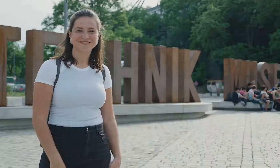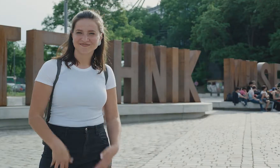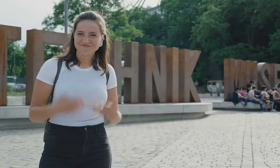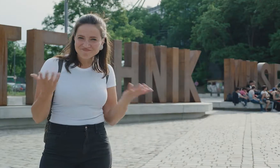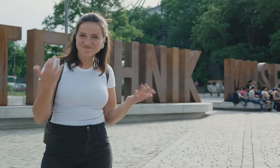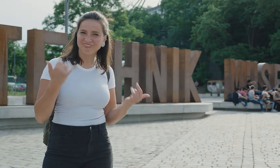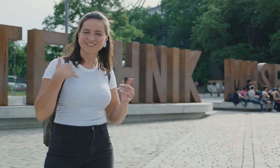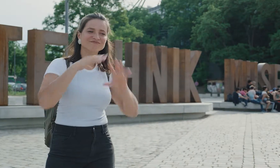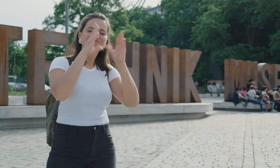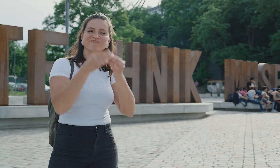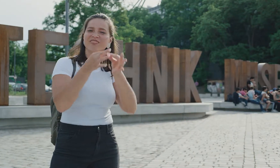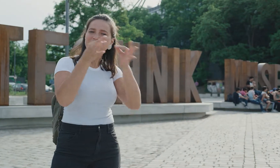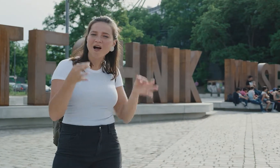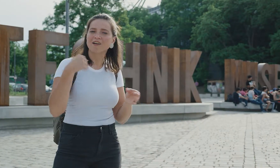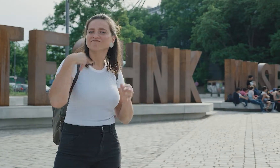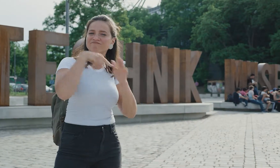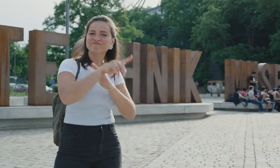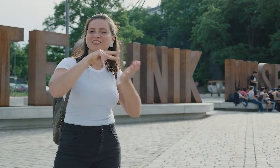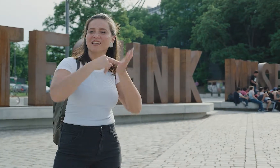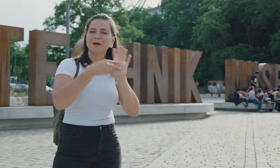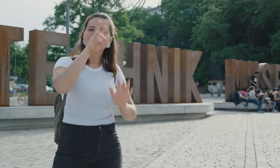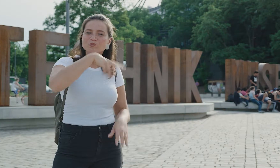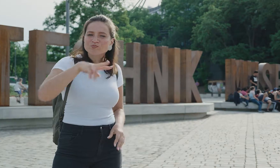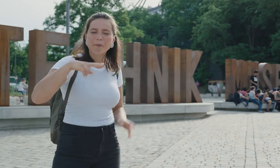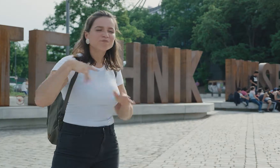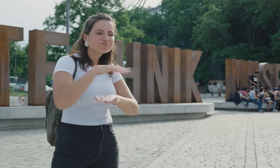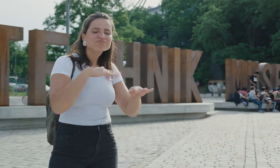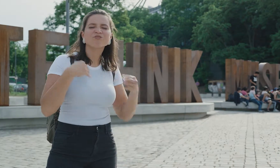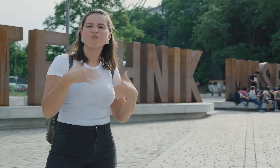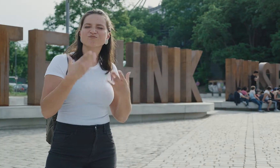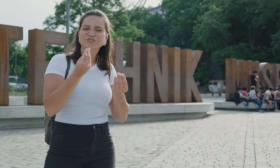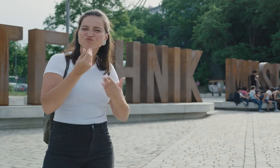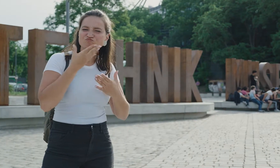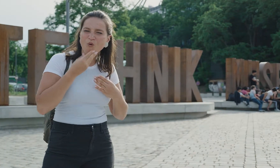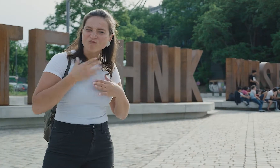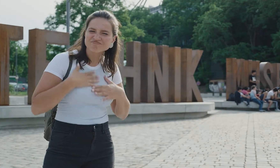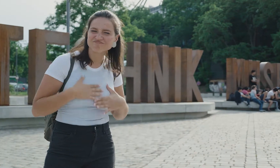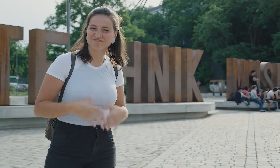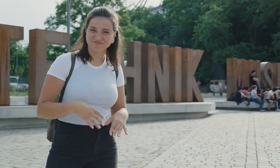Hey Leute! Ich habe den ganzen Tag im Technikmuseum verbracht. und verlasse es mit einem sehr schönen und zufriedenen Gefühl.